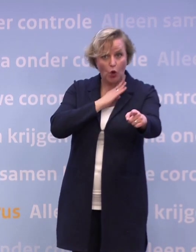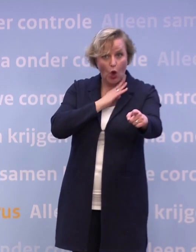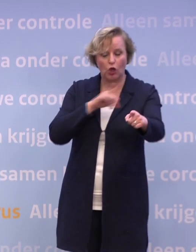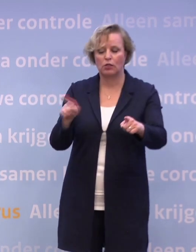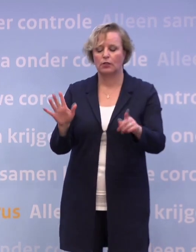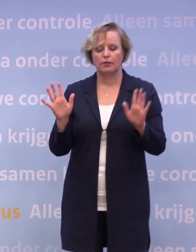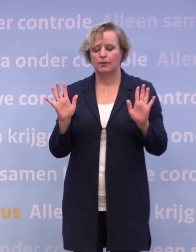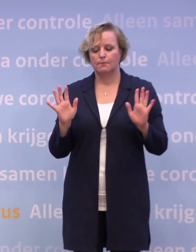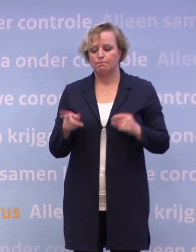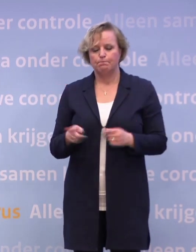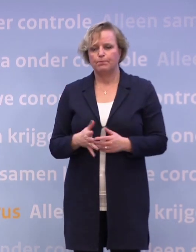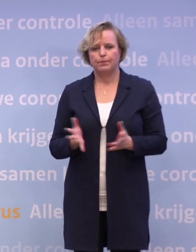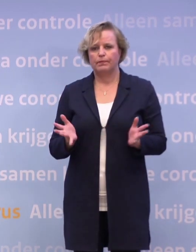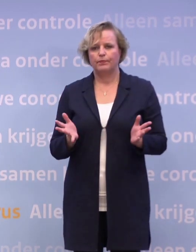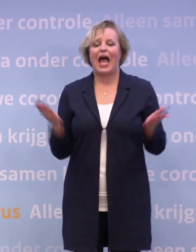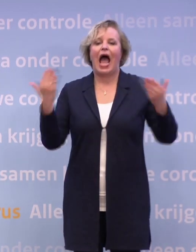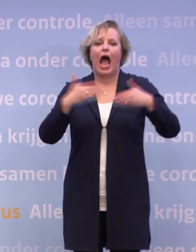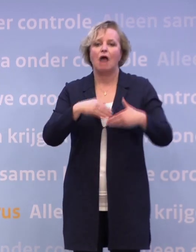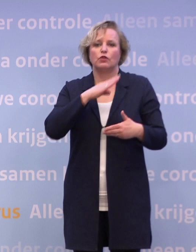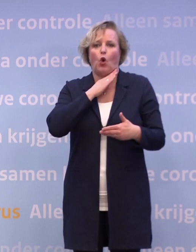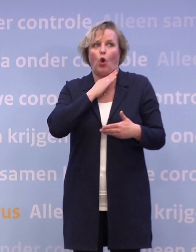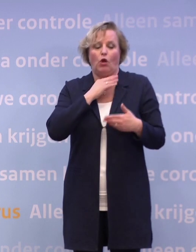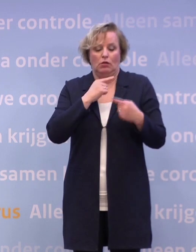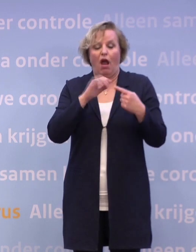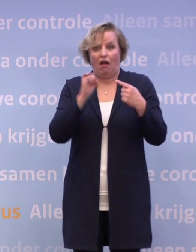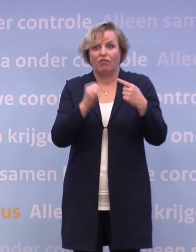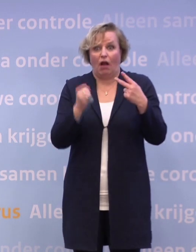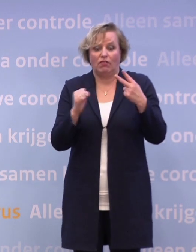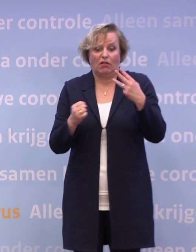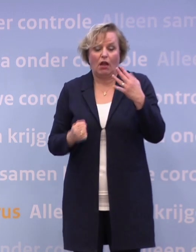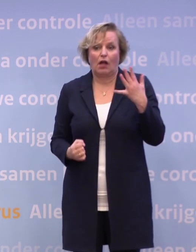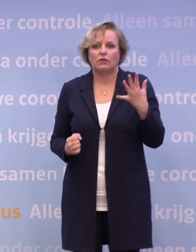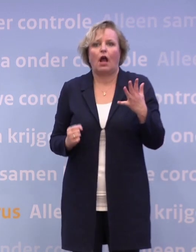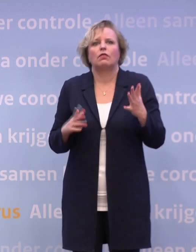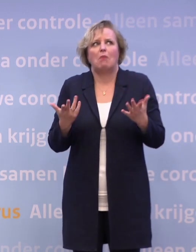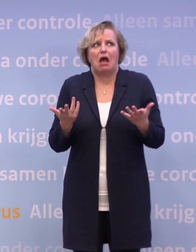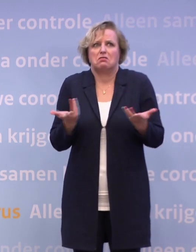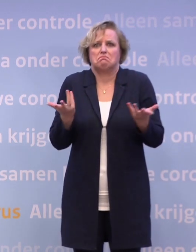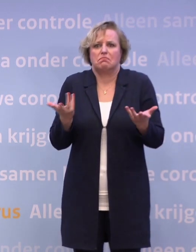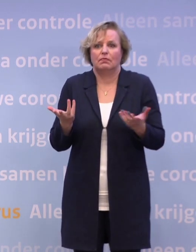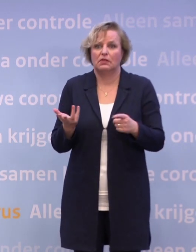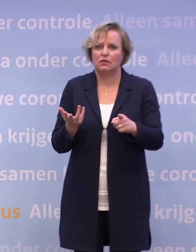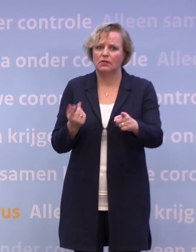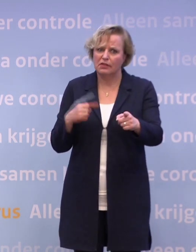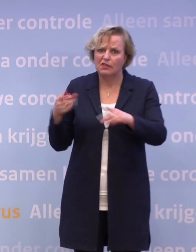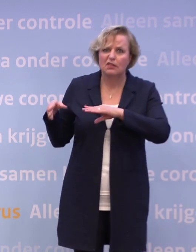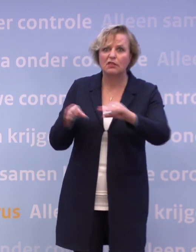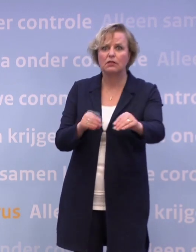De avondklok, je kunt helemaal niets uitsluiten... ...maar ik heb niet de indruk dat de avondklok bovenaan het lijstje staat. Wat kan er nog dan?